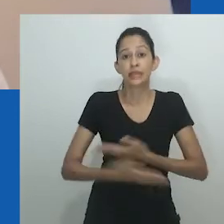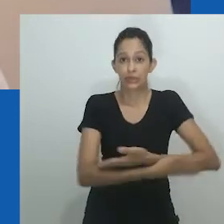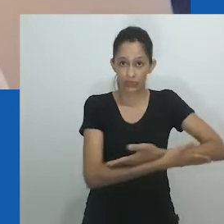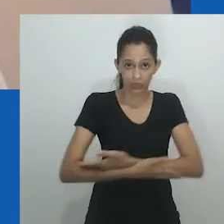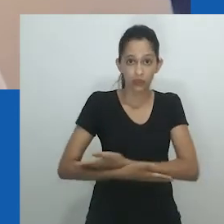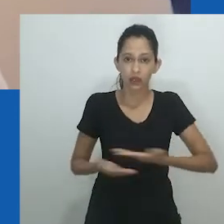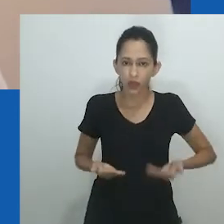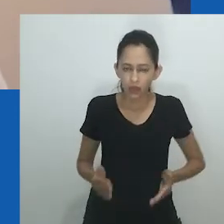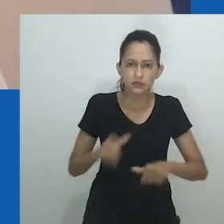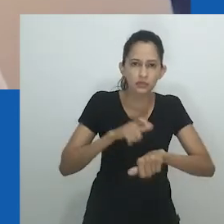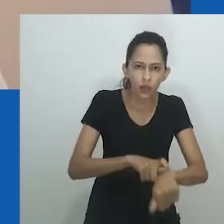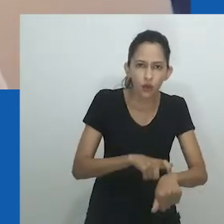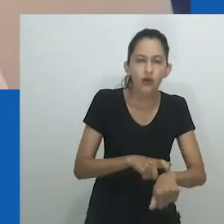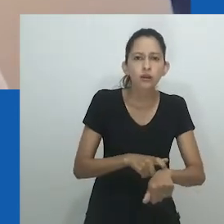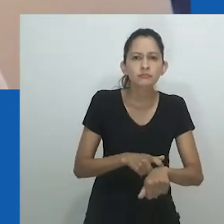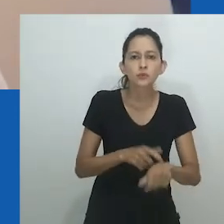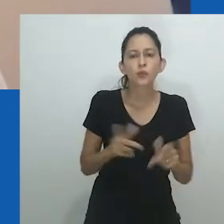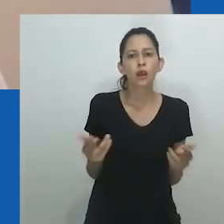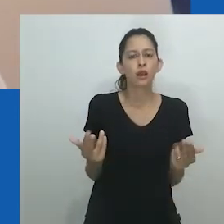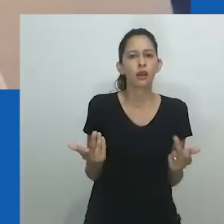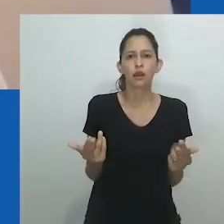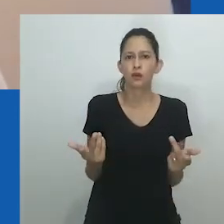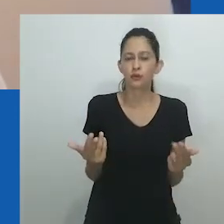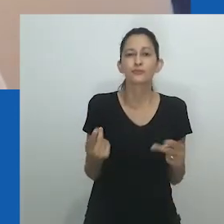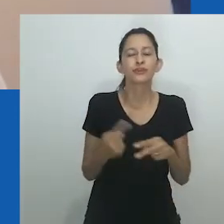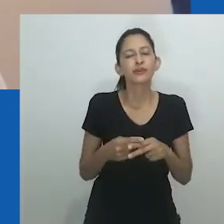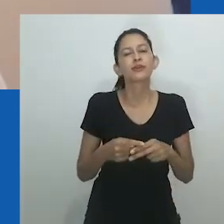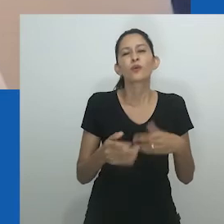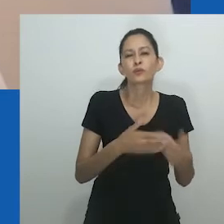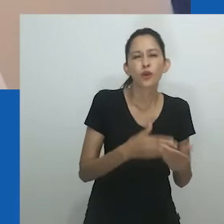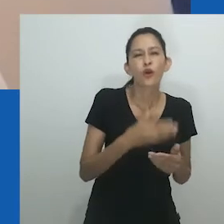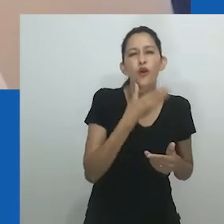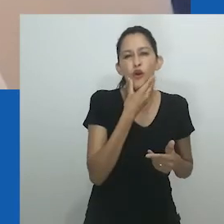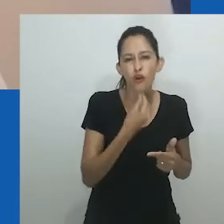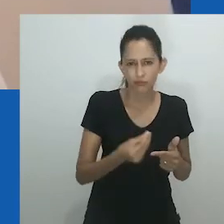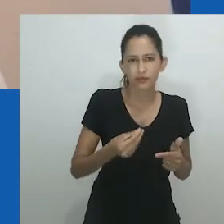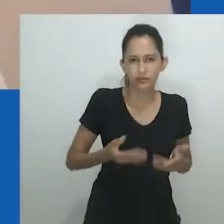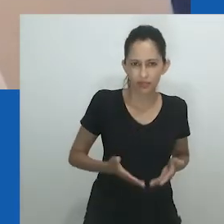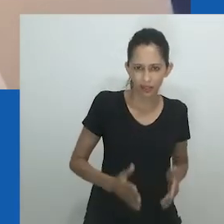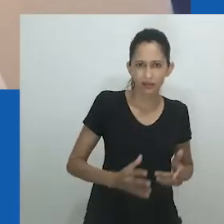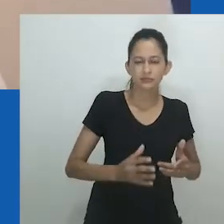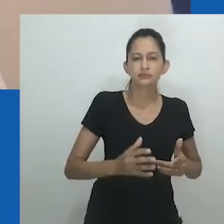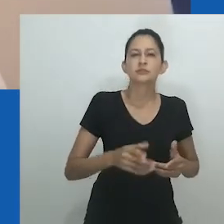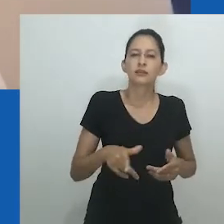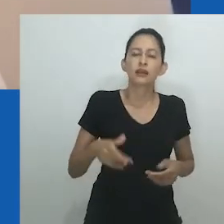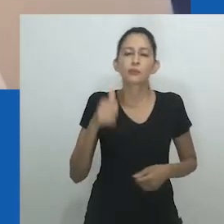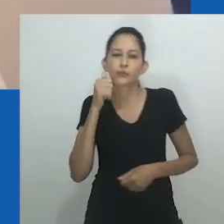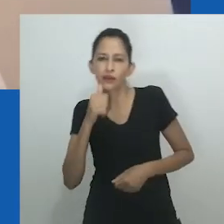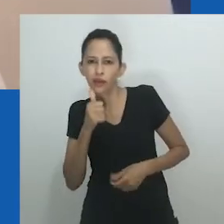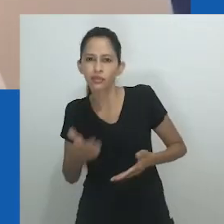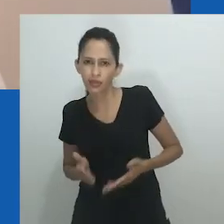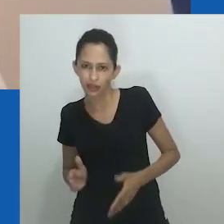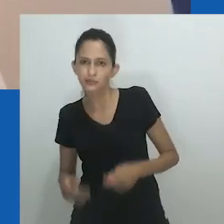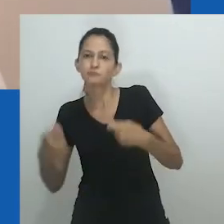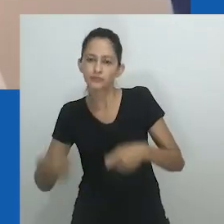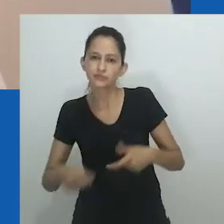Visíveis através da estrutura da economia, tanto masculina quanto feminina, homens e mulheres tinham acesso a diferentes formas de mercado e de dinheiro.